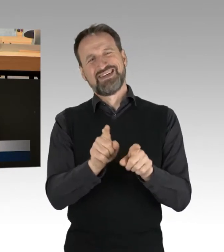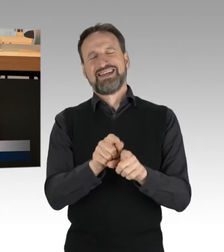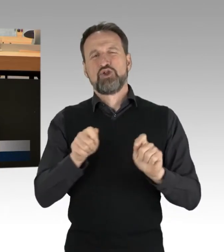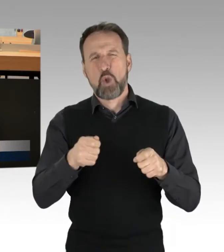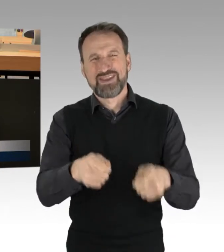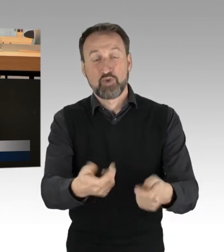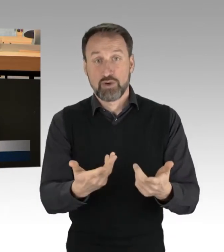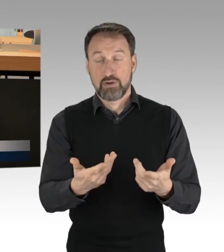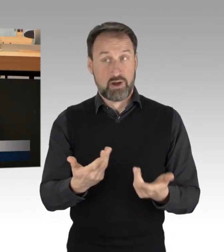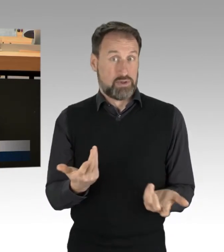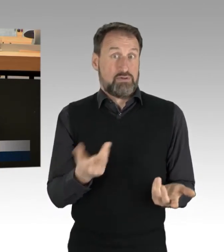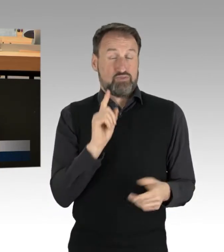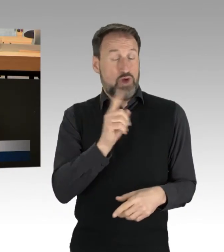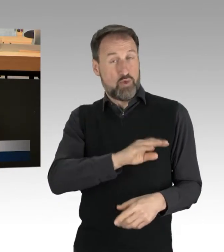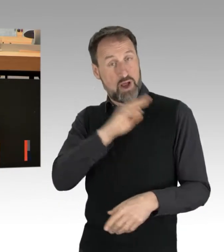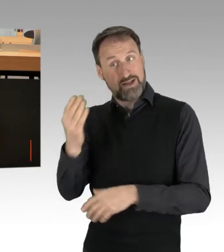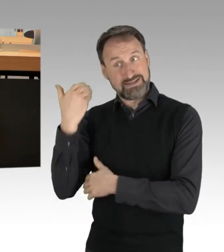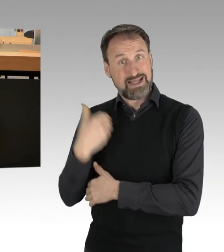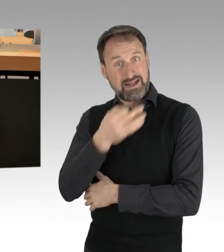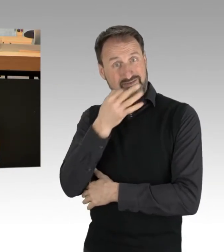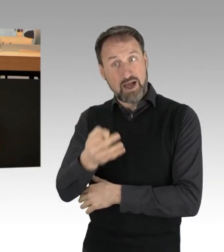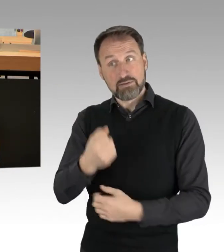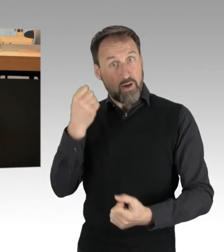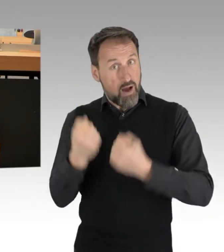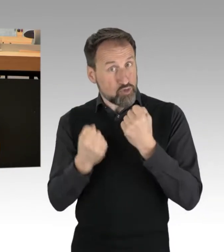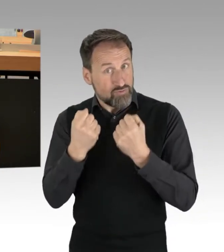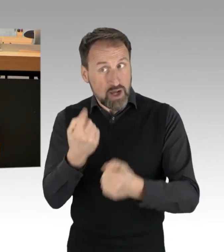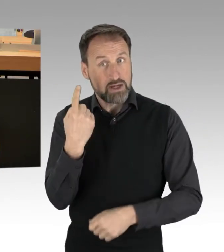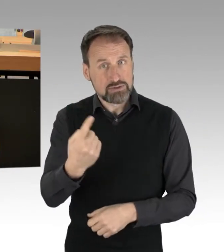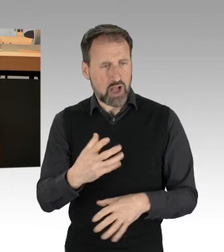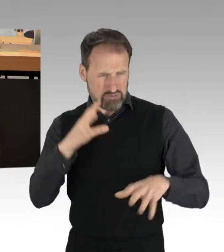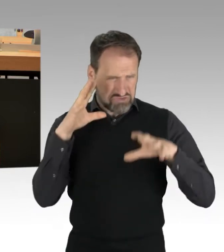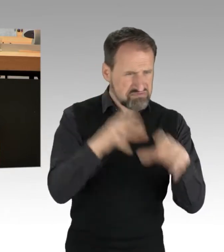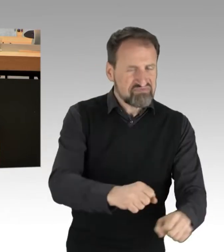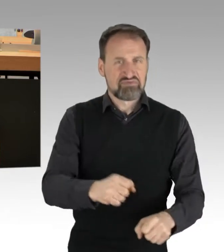in denen Autofahrer handgreiflich und gewalttätig wurden. Mich schockiert dabei erst recht, wenn ich sehe,